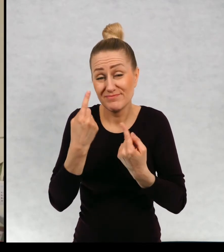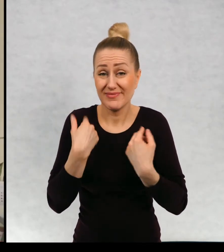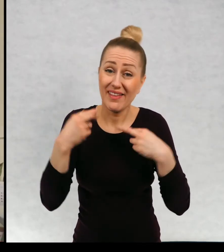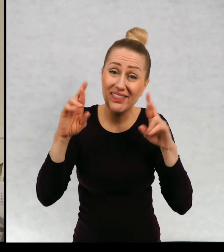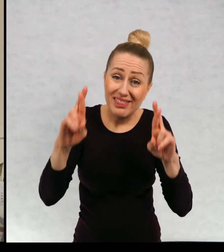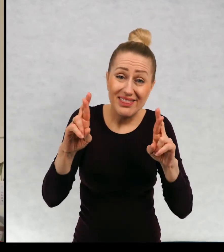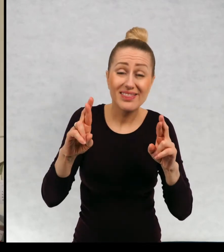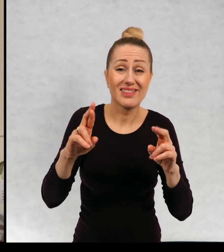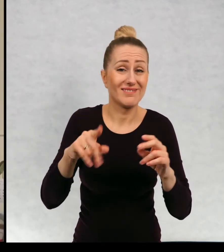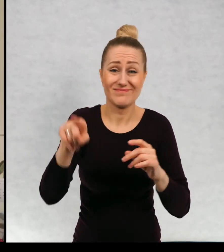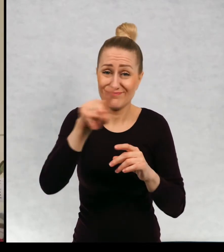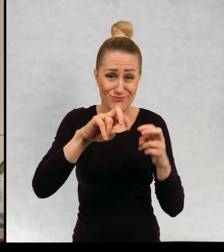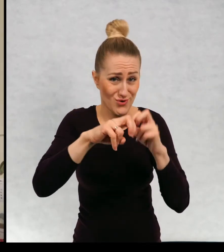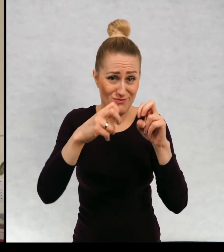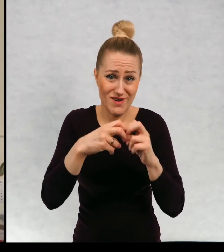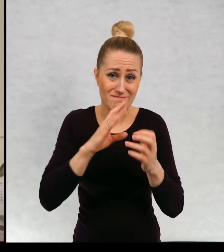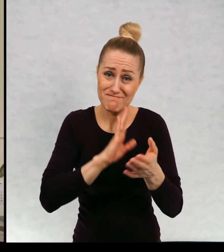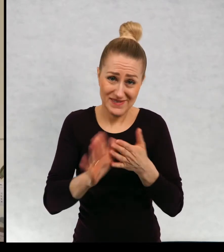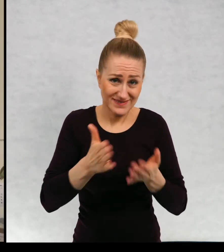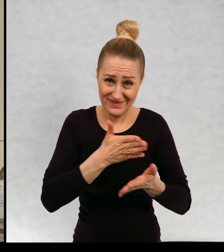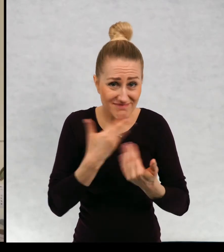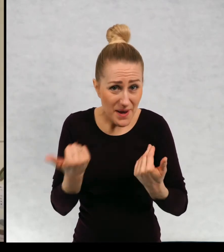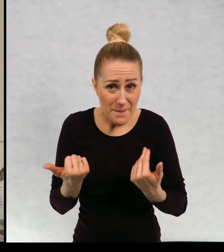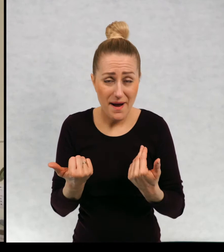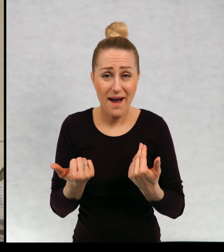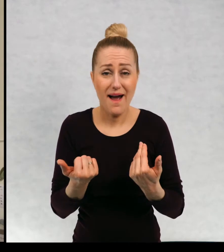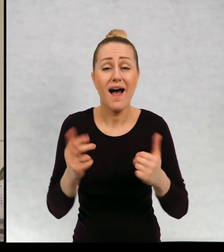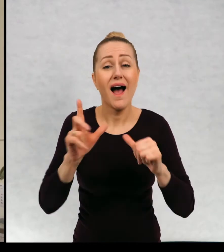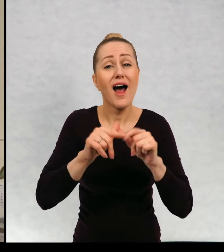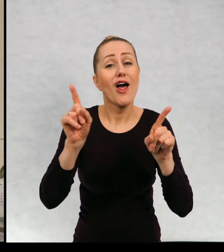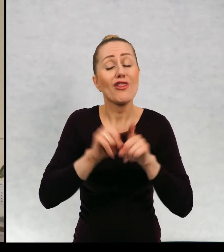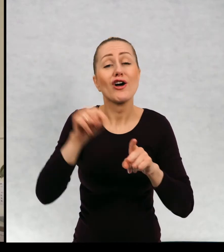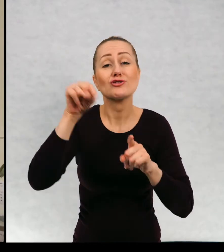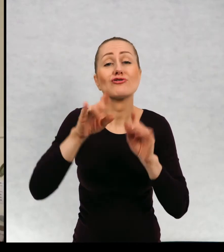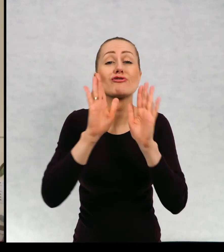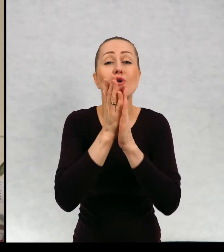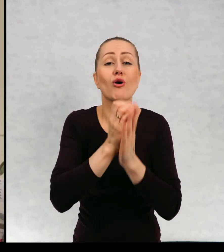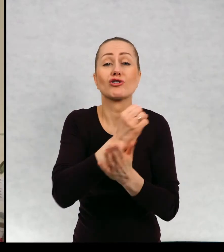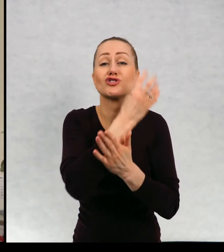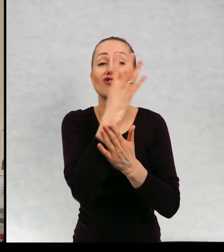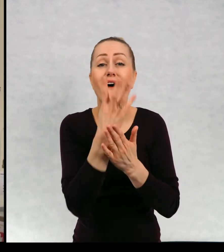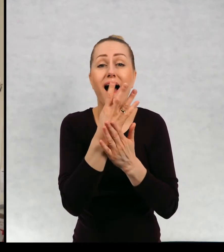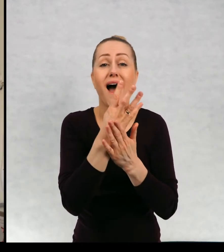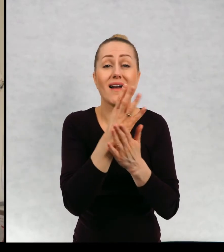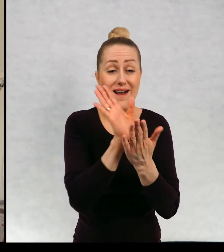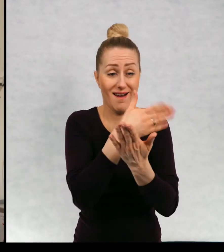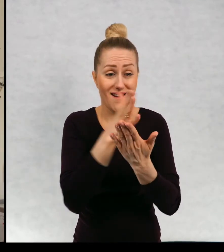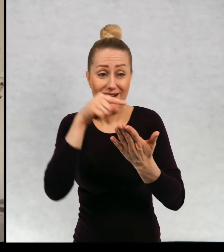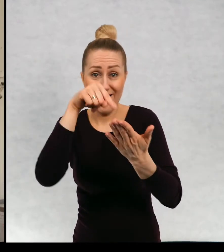problemów nie macie, ale też tutaj na czwartej stronie też podałam swój